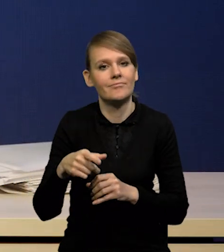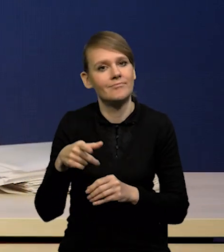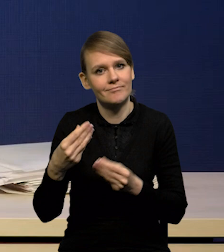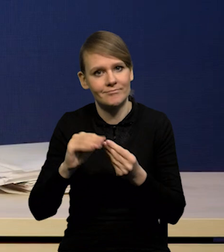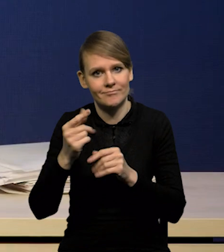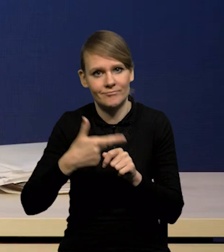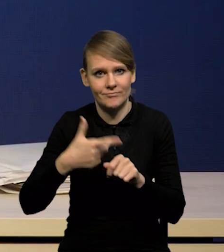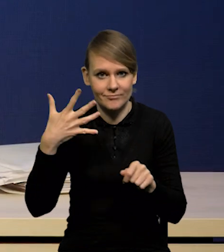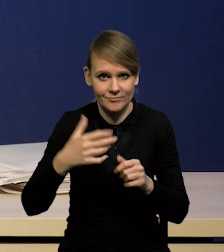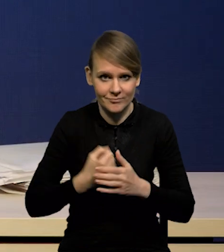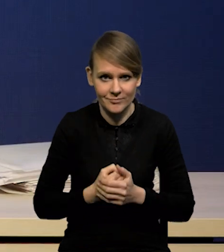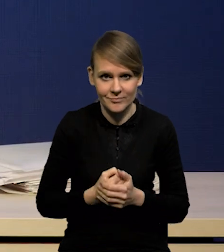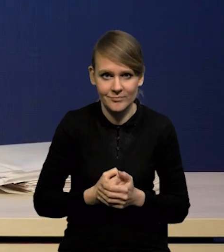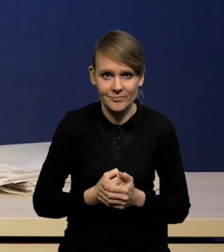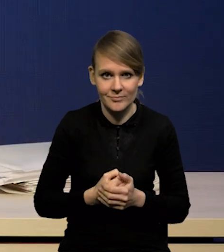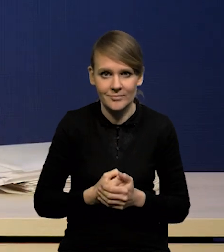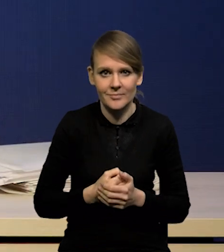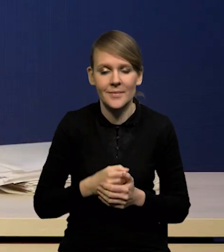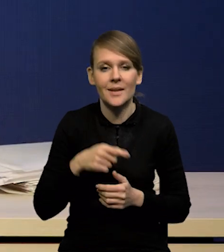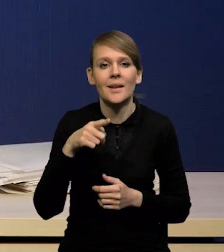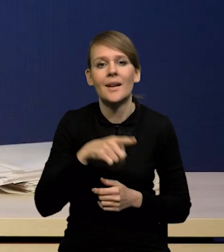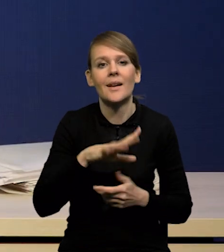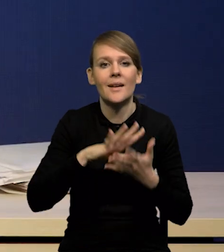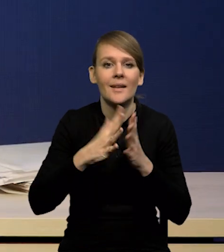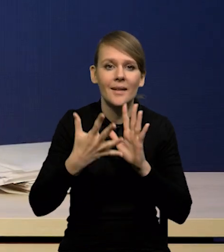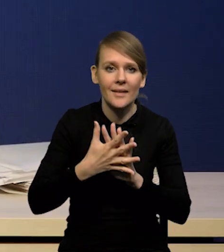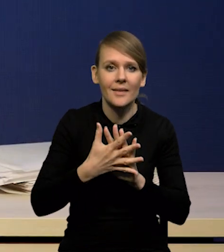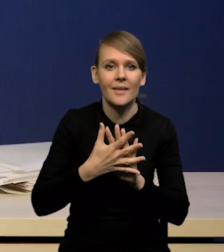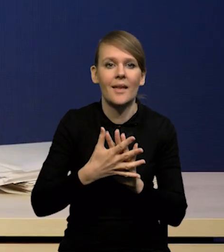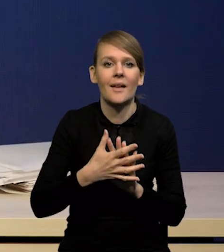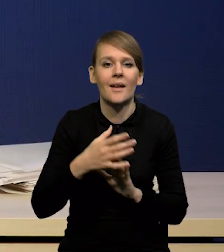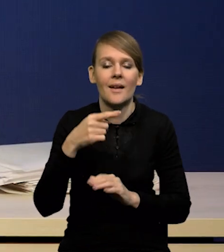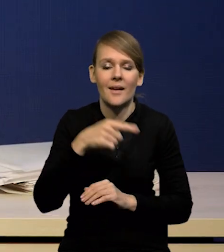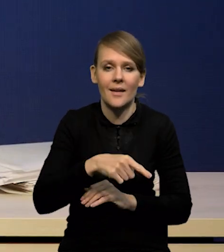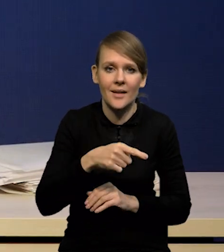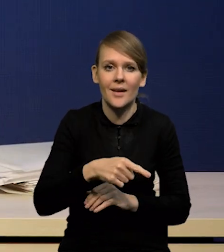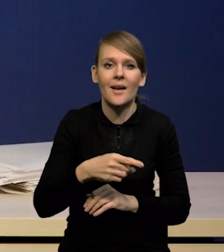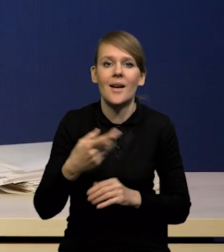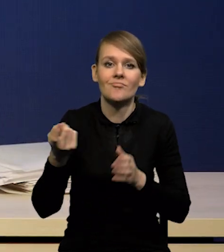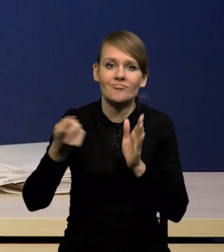i ten słynny pivot, czyli oczekiwany przez rynki, został znowu odwrócony.